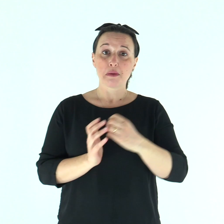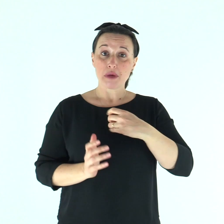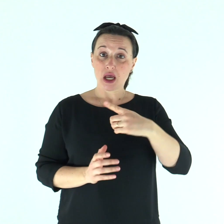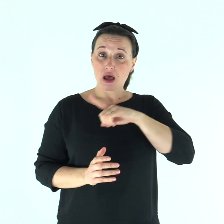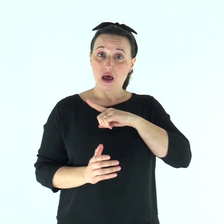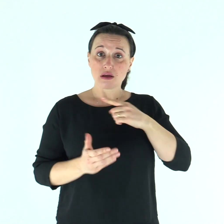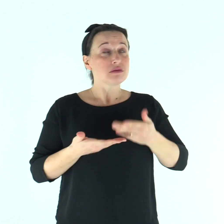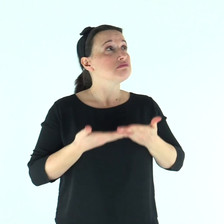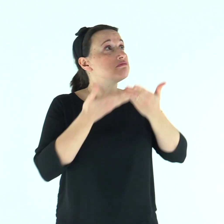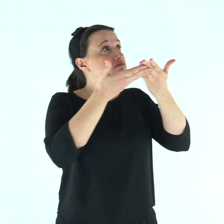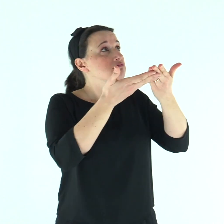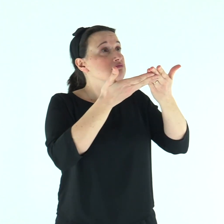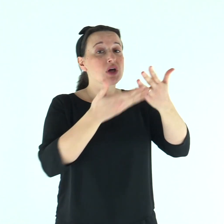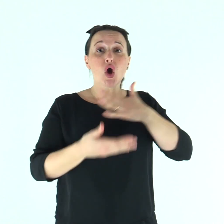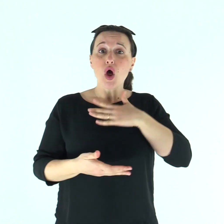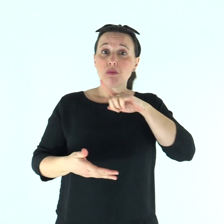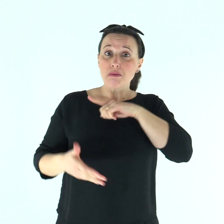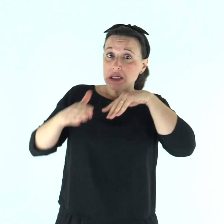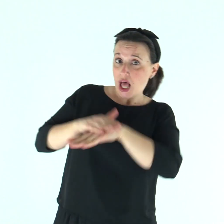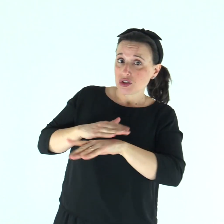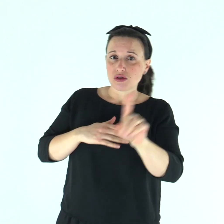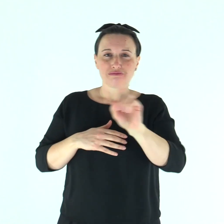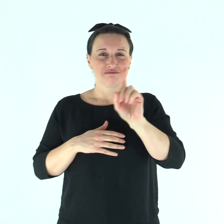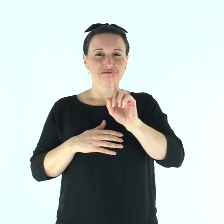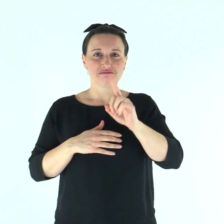Ti ho fatto conoscere il mio peccato, non ho coperto la mia colpa.